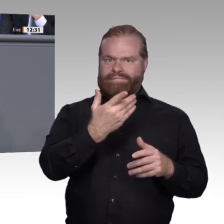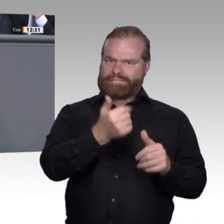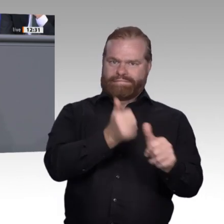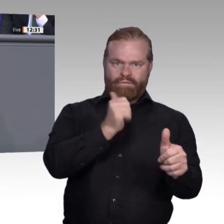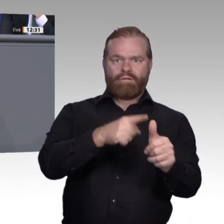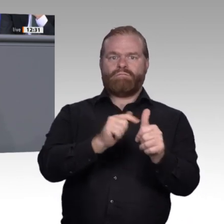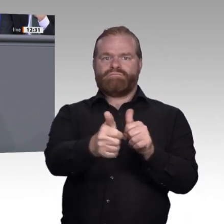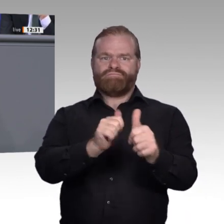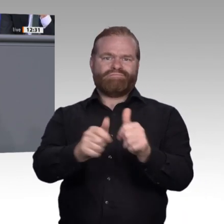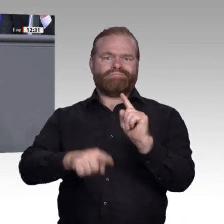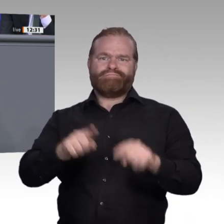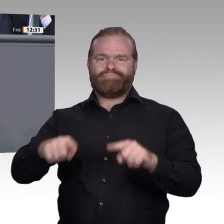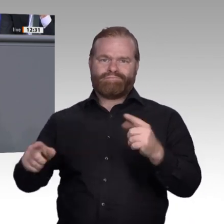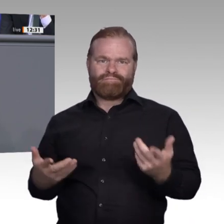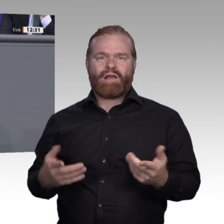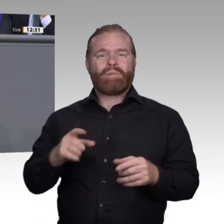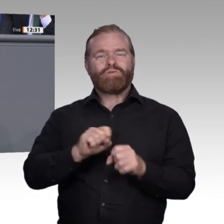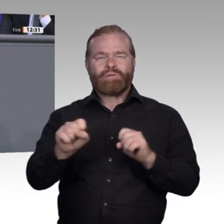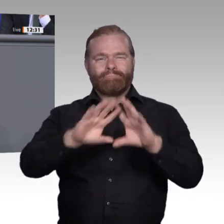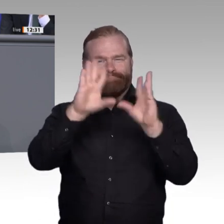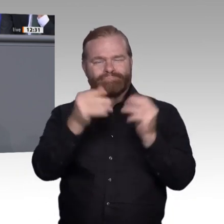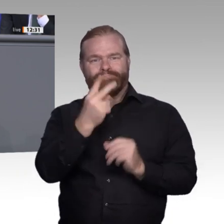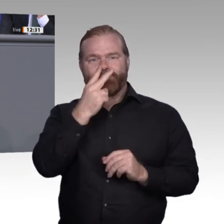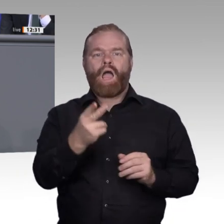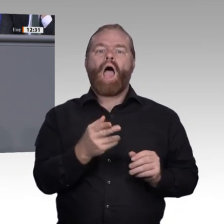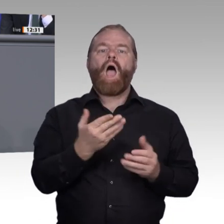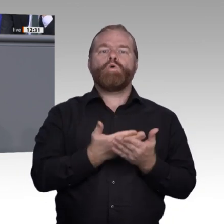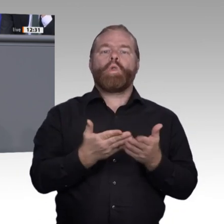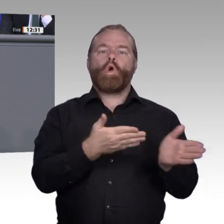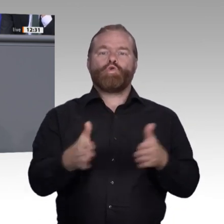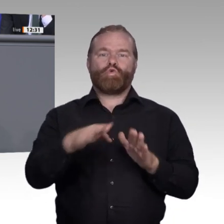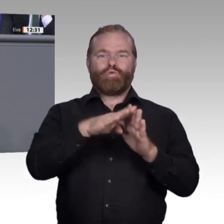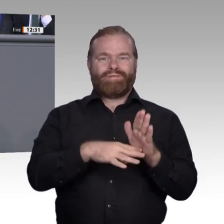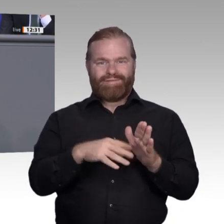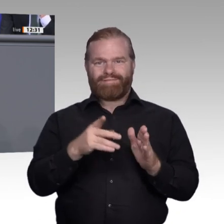in jeder Ausbildung vermittelt werden. Auch veraltet das einmal erworbene Wissen in